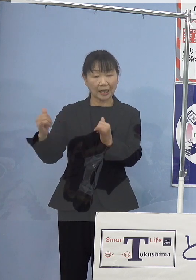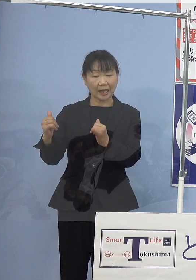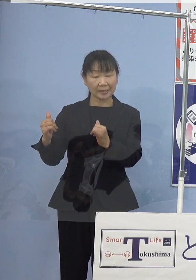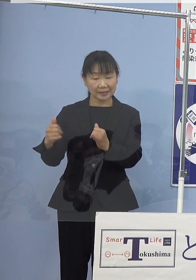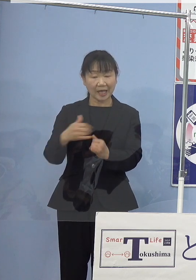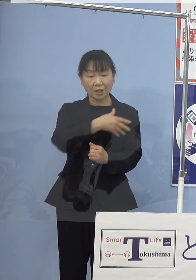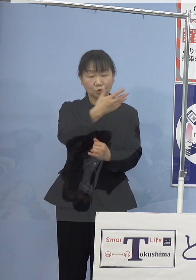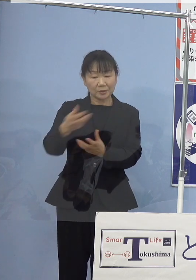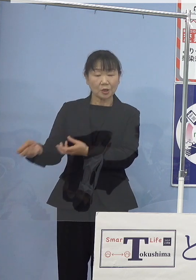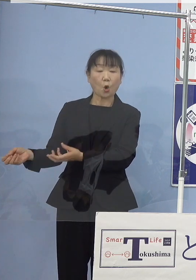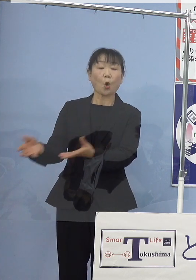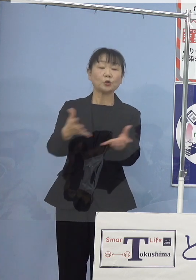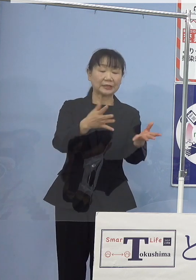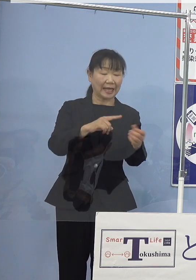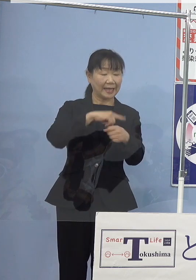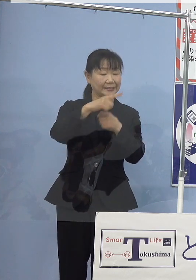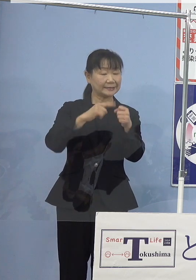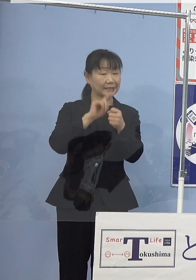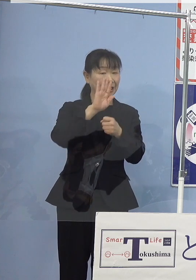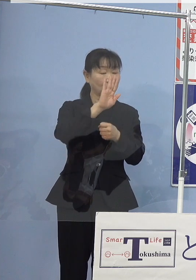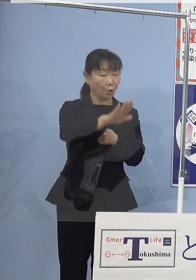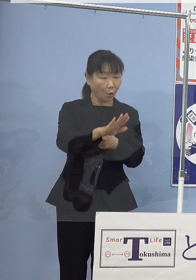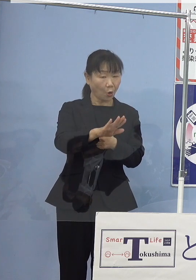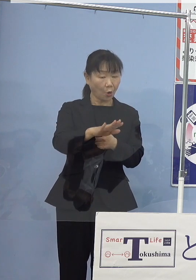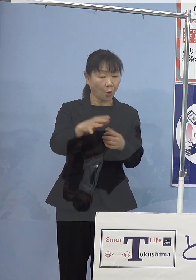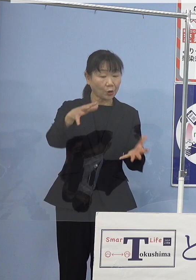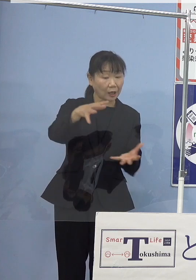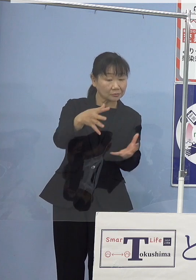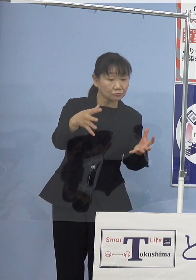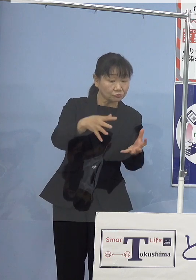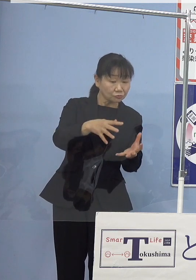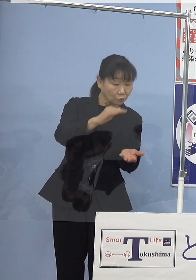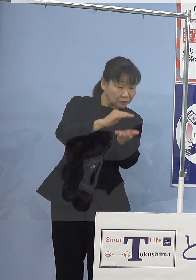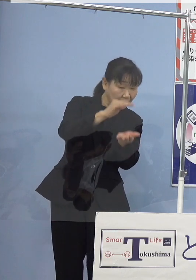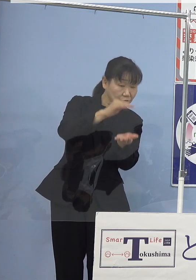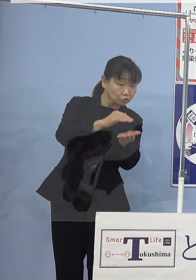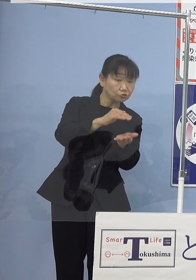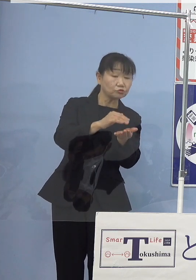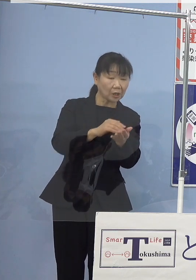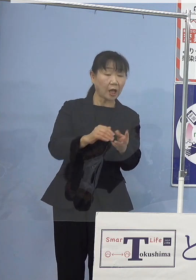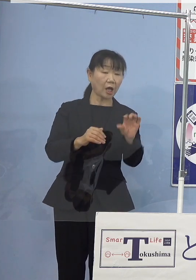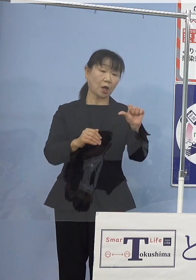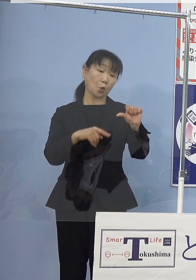1年後には漁獲サイズが 5センチを超えることとなりますので